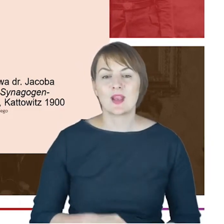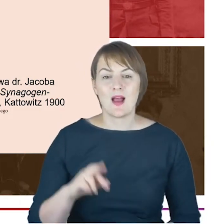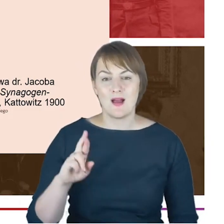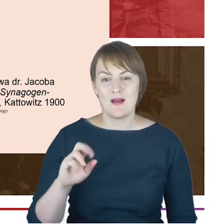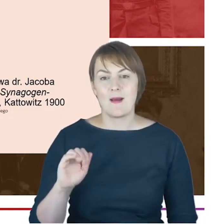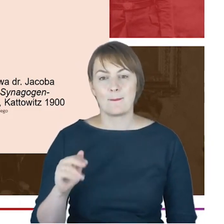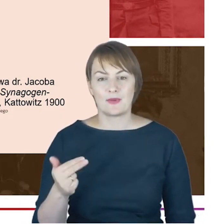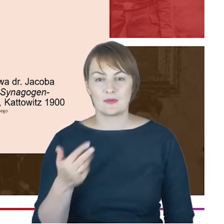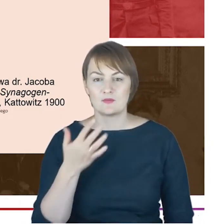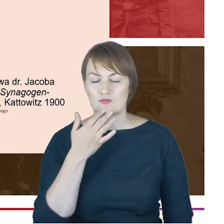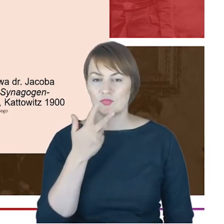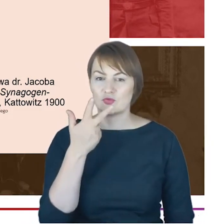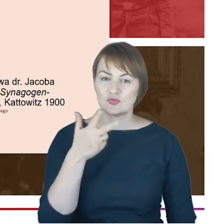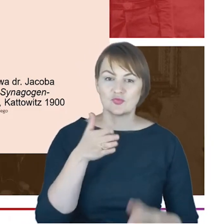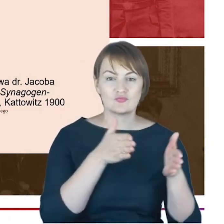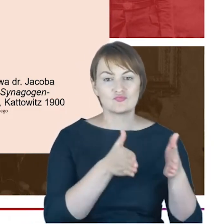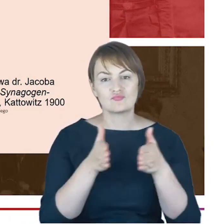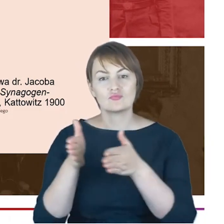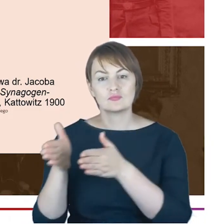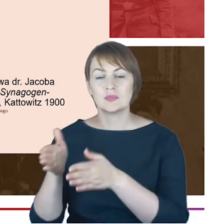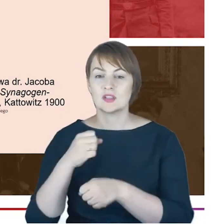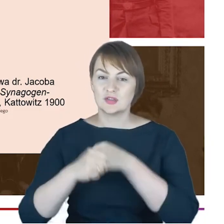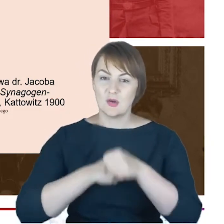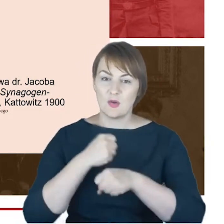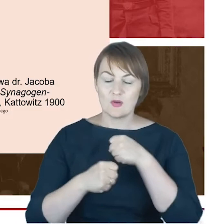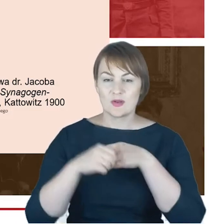nurty działalności katowickich żydów na właśnie: synagogę,